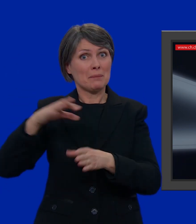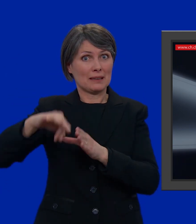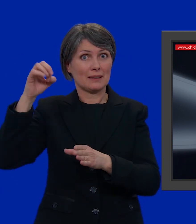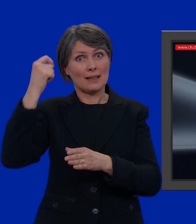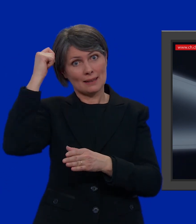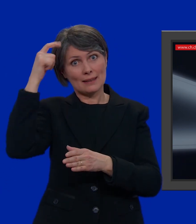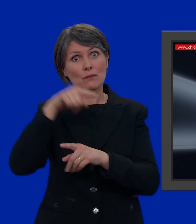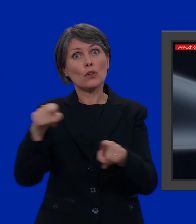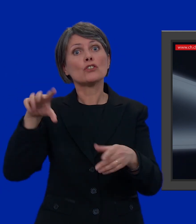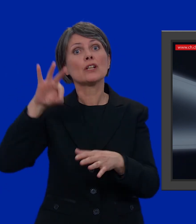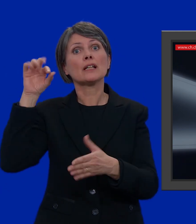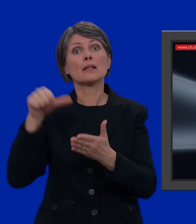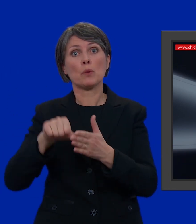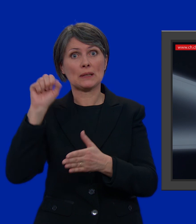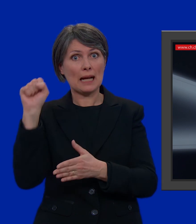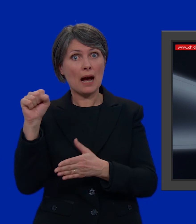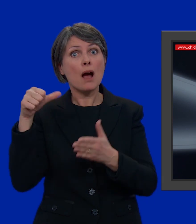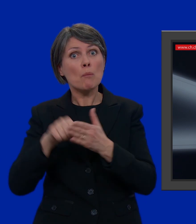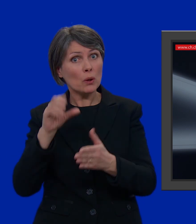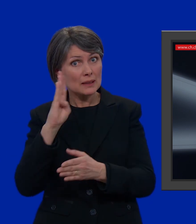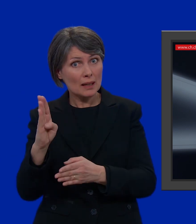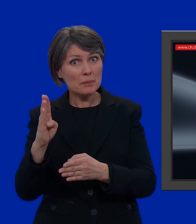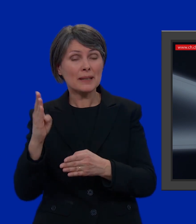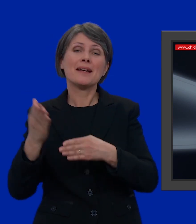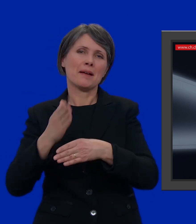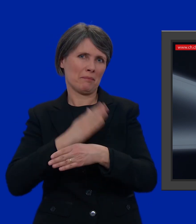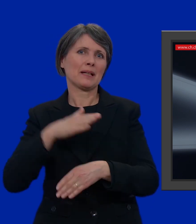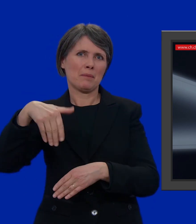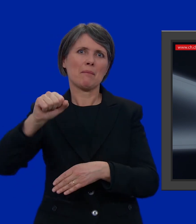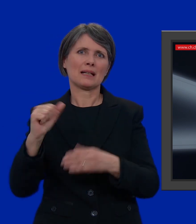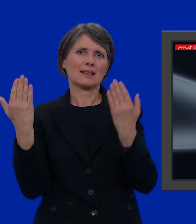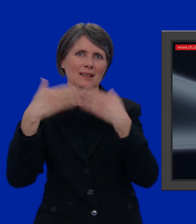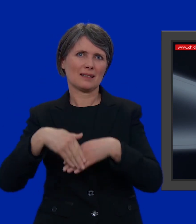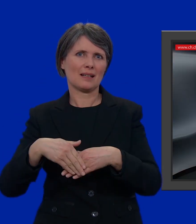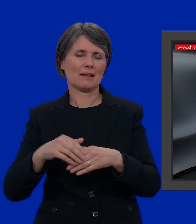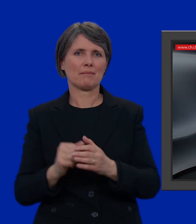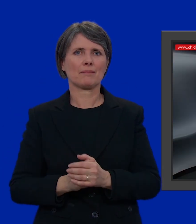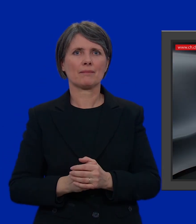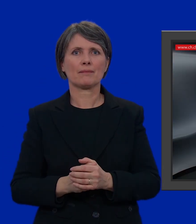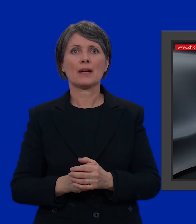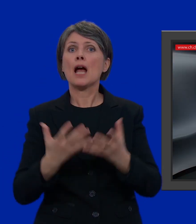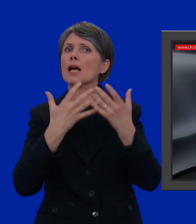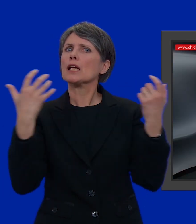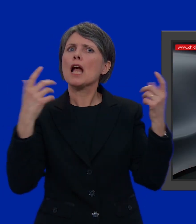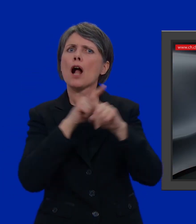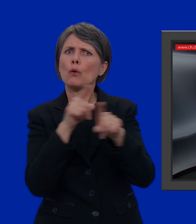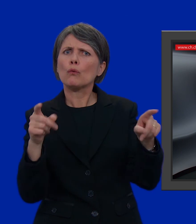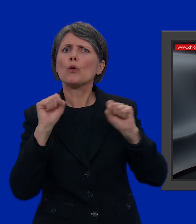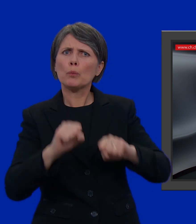Se invece optate per la posta B dovete inviare la vostra busta già entro il martedì sera. Ovviamente potete deporre la scheda